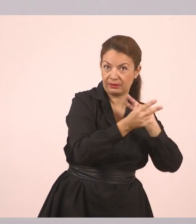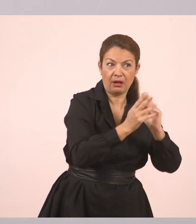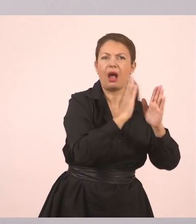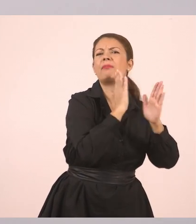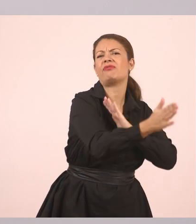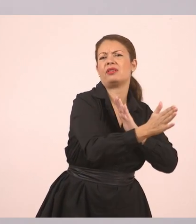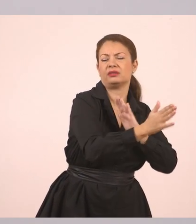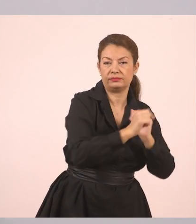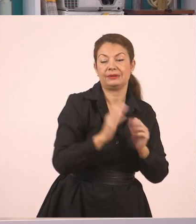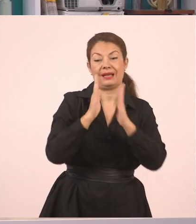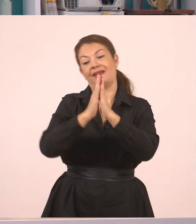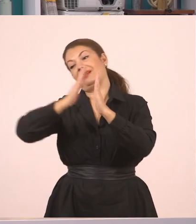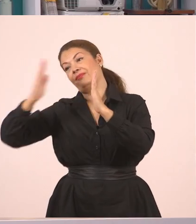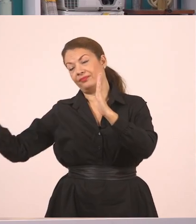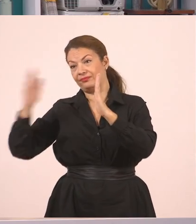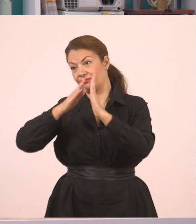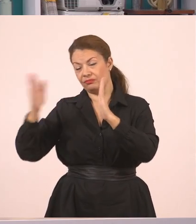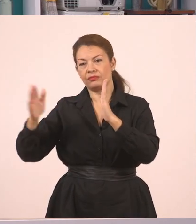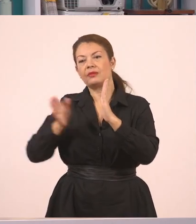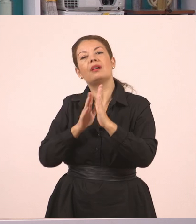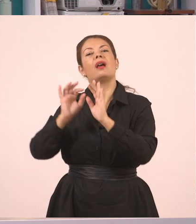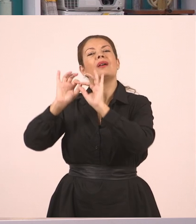Και ο πλάγιος λόγος, ο λόγος που μπορεί κάποιος να τον μεταφέρει.